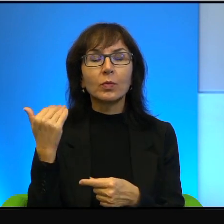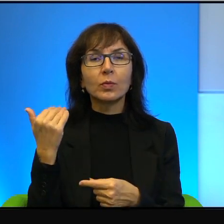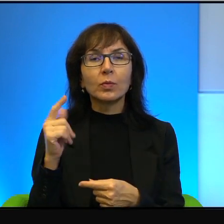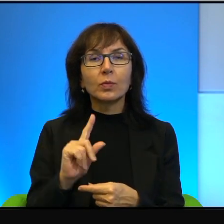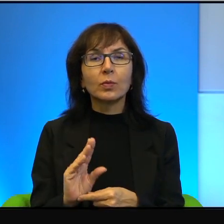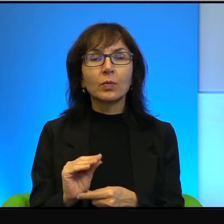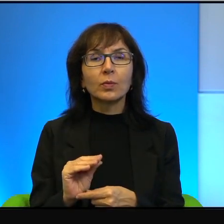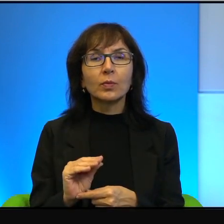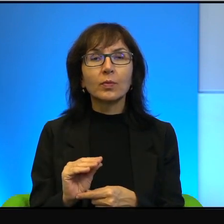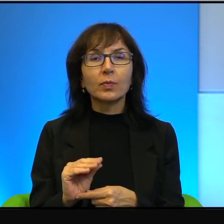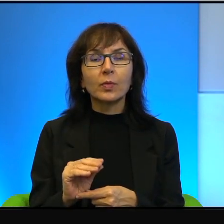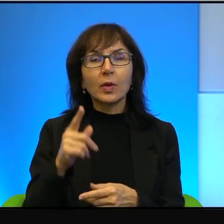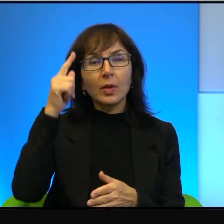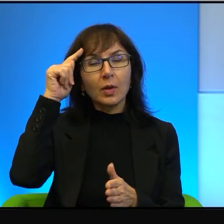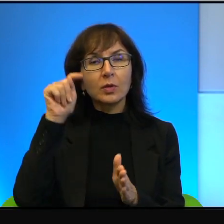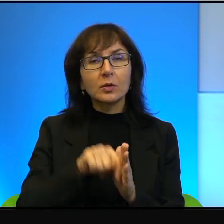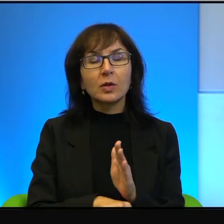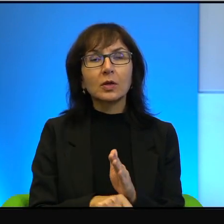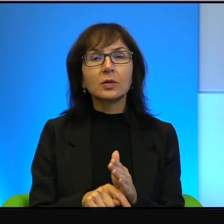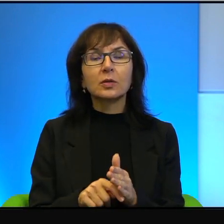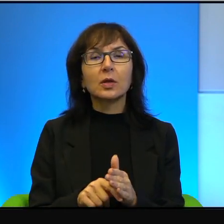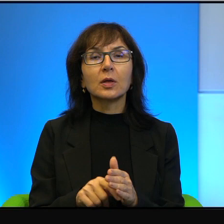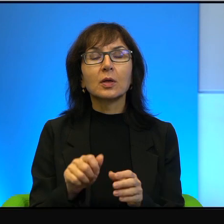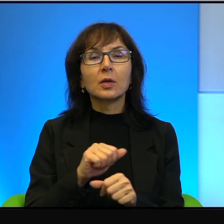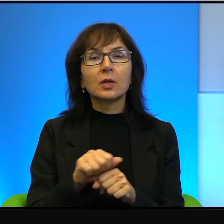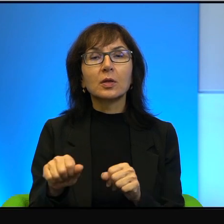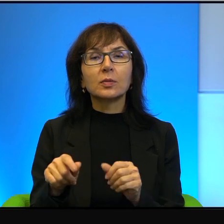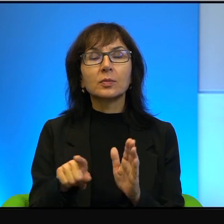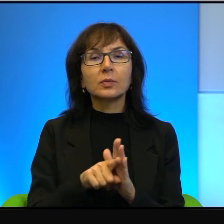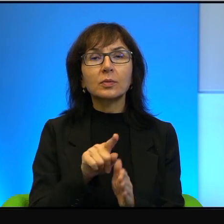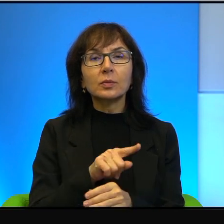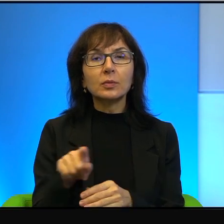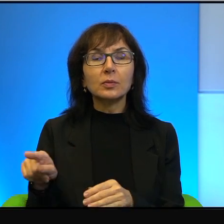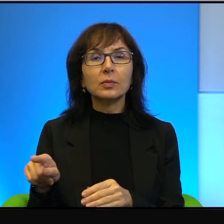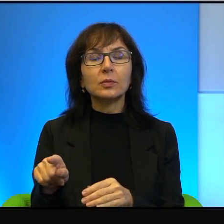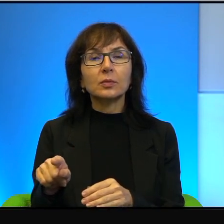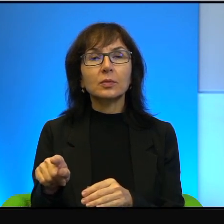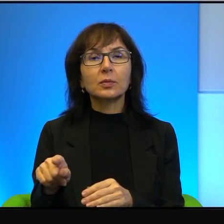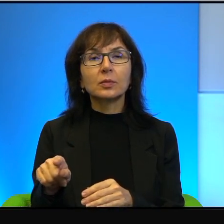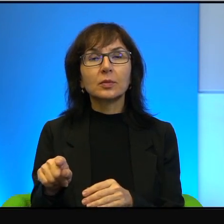określenie zdrajca jest dla niego największym wyróżnieniem,